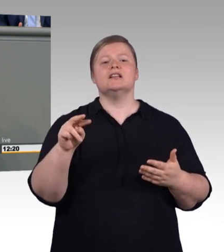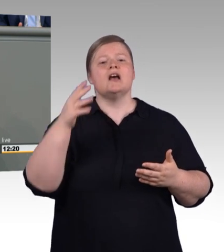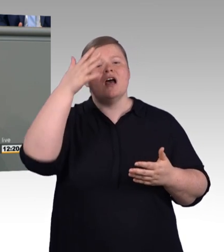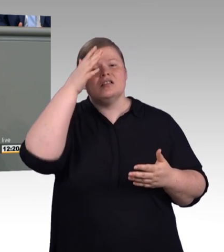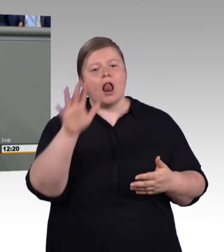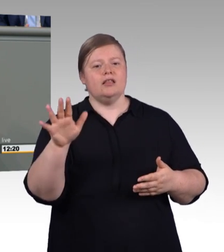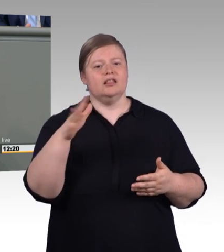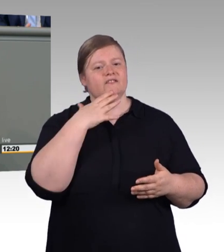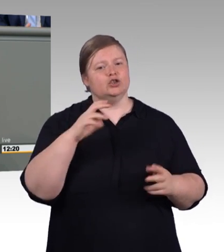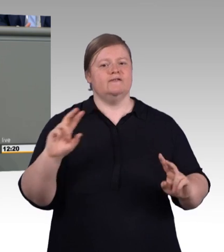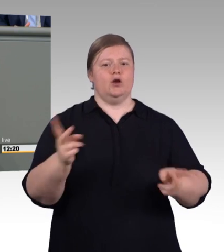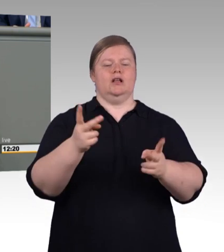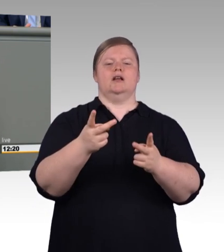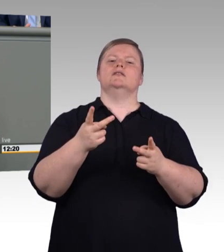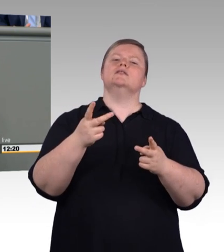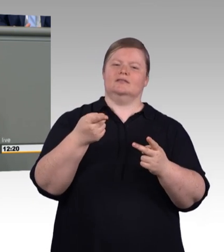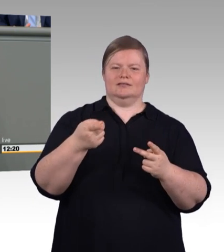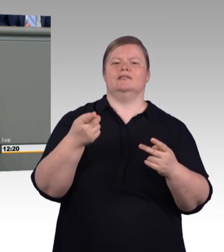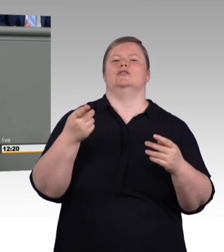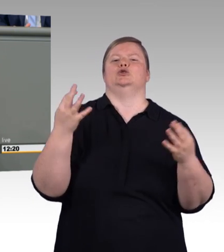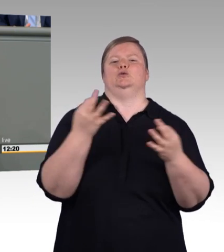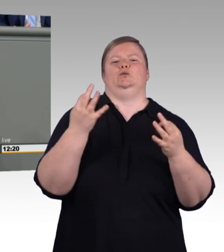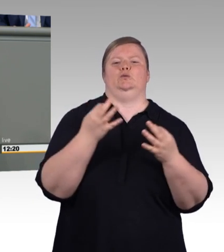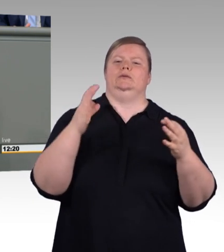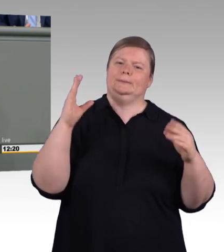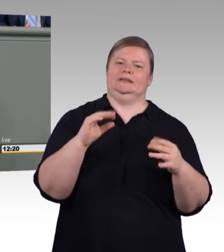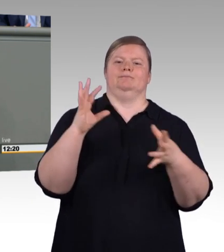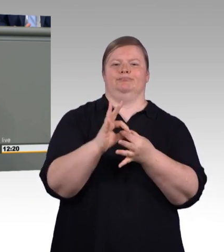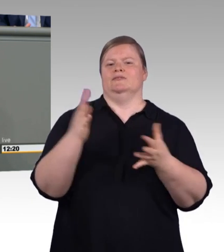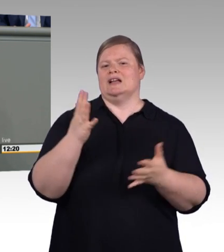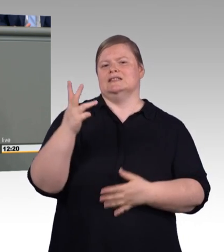eine saubere Exzellenzinitiative für berufliche Bildung. (Zwischenruf und Beifall)